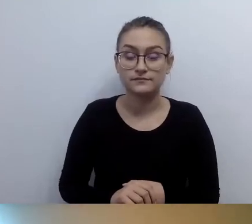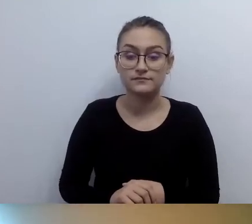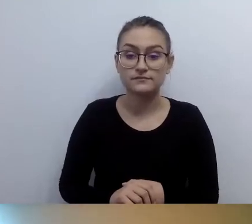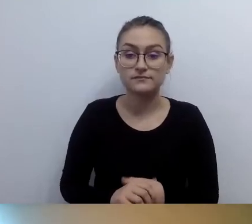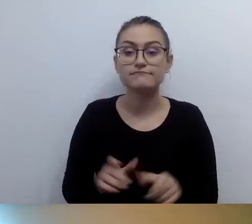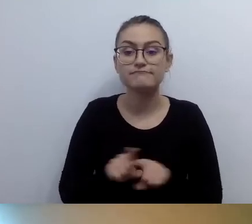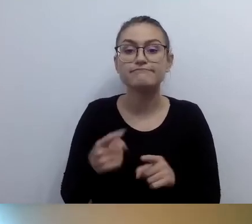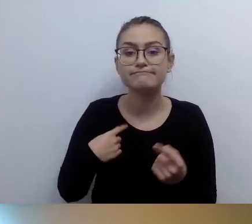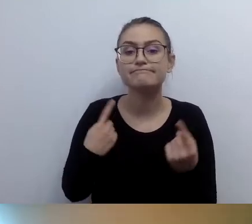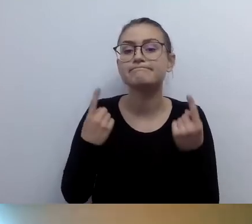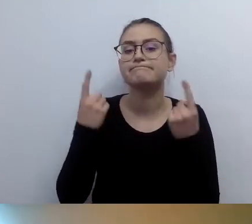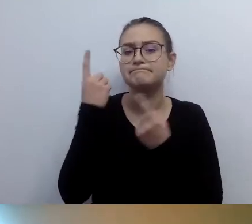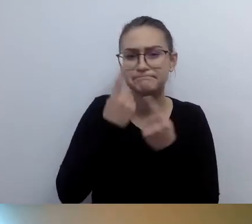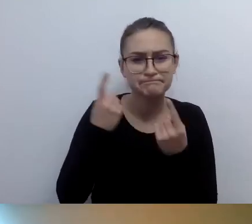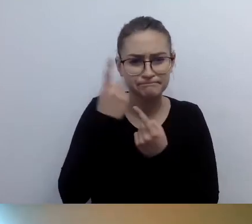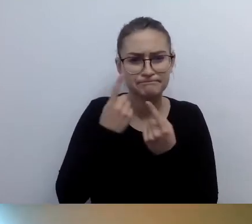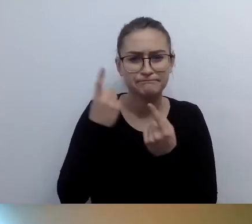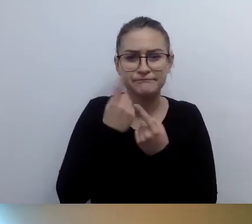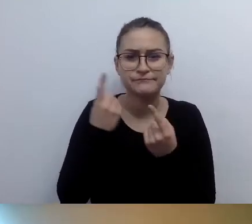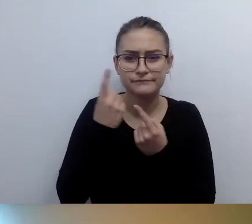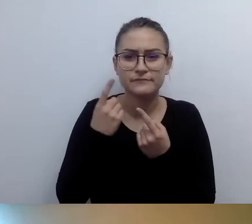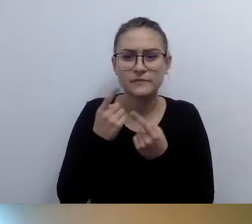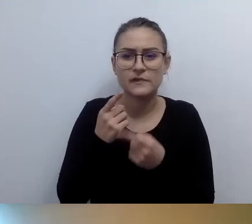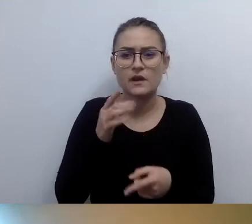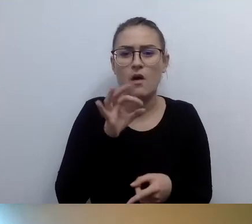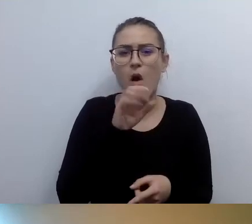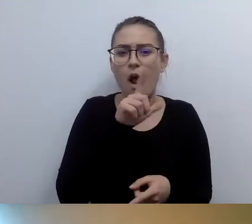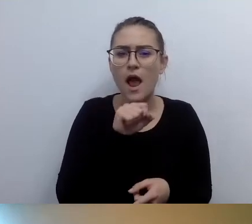Zacząłem się zastanawiać, czy nie chodzi ci, Ola, o to,